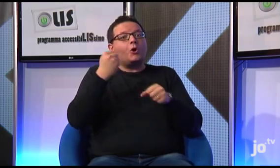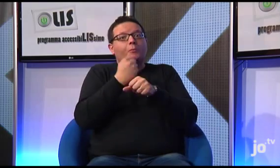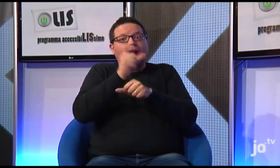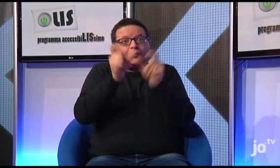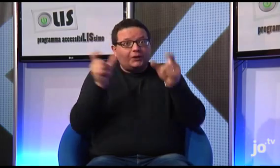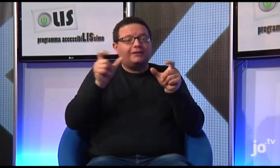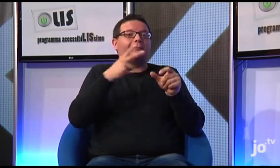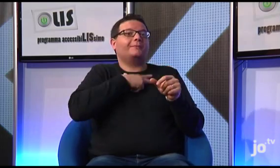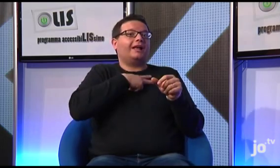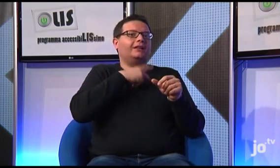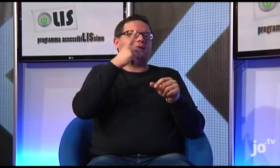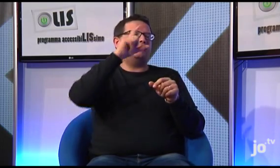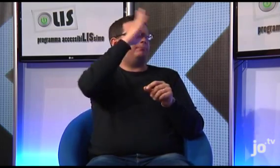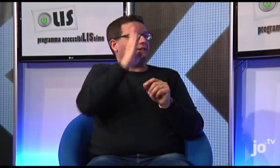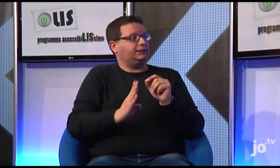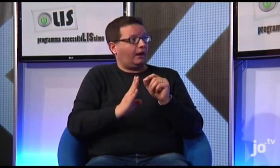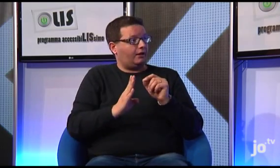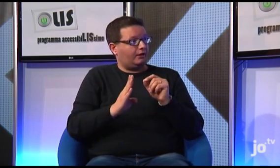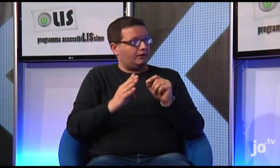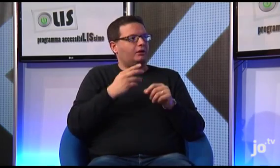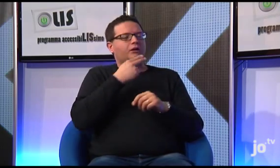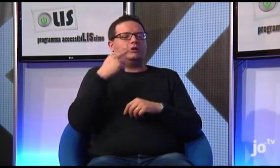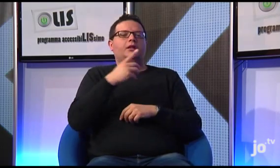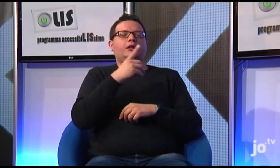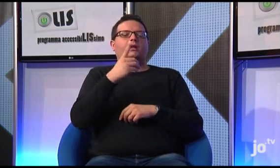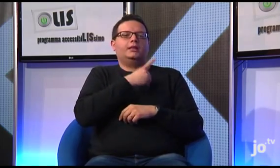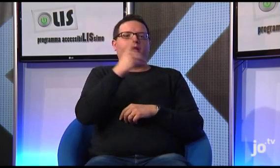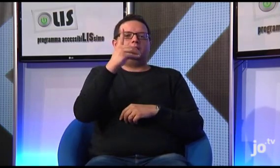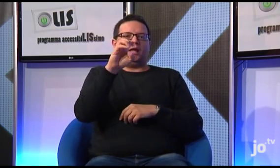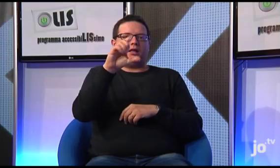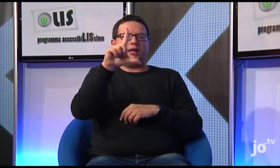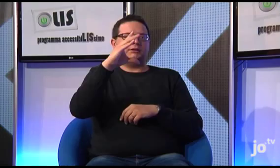Tra i nostri collaboratori c'è anche un sacerdote brasiliano, Don Delci,